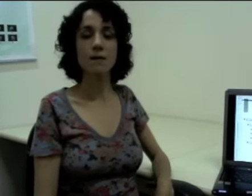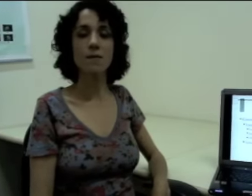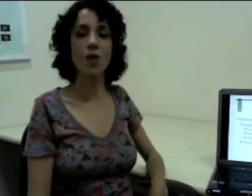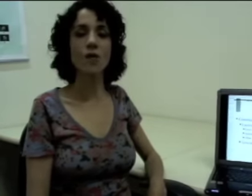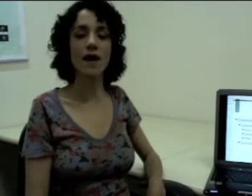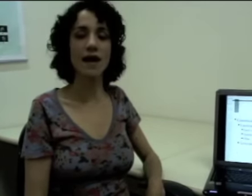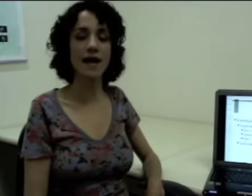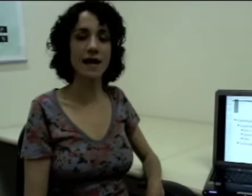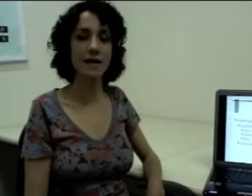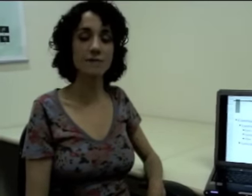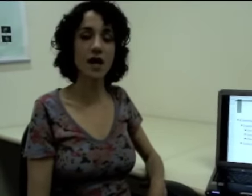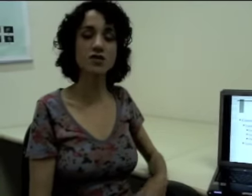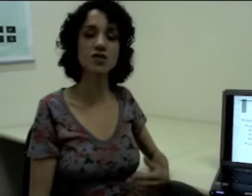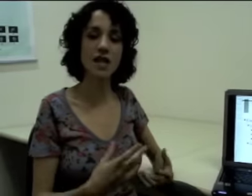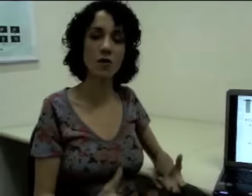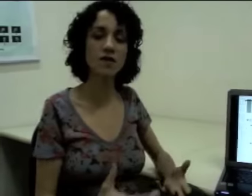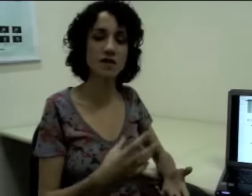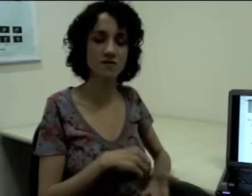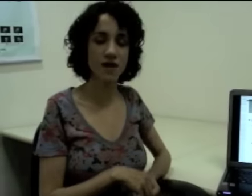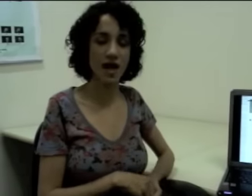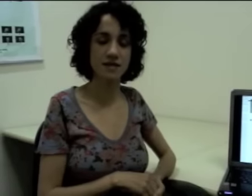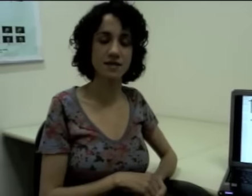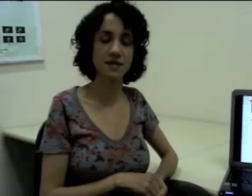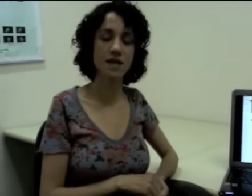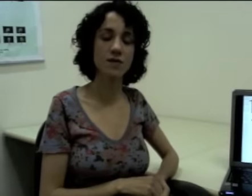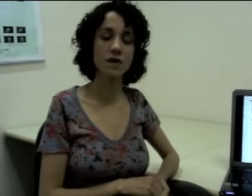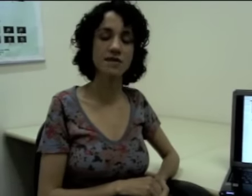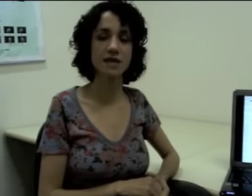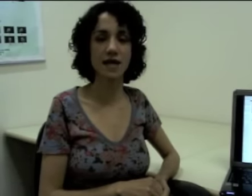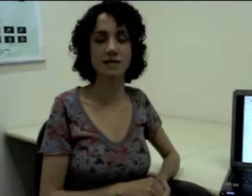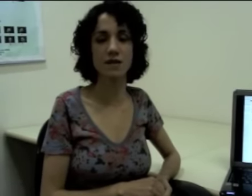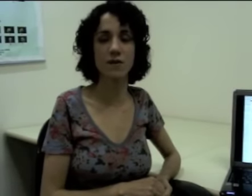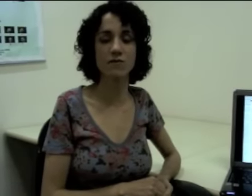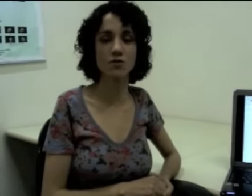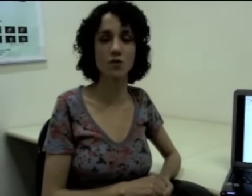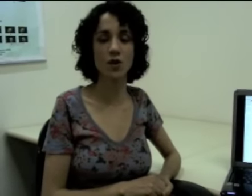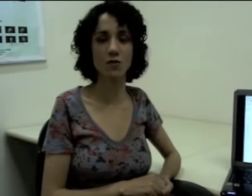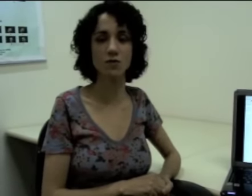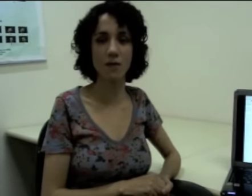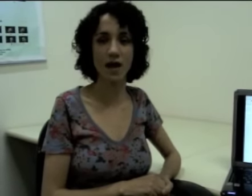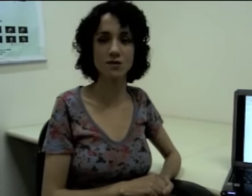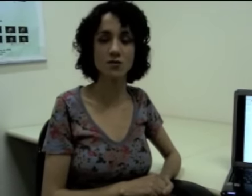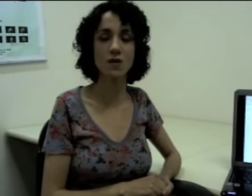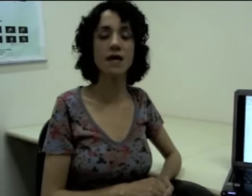Bom, a gente tem também outras frases em língua de sinais que também vão explorar o espaço,